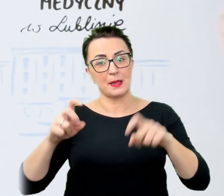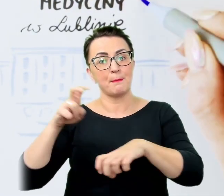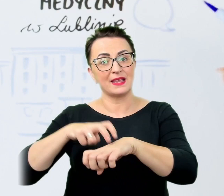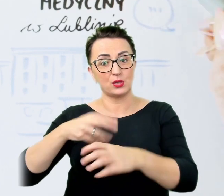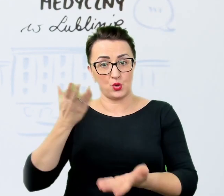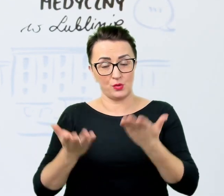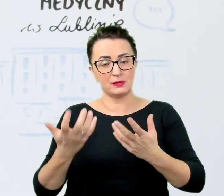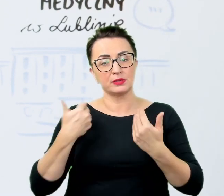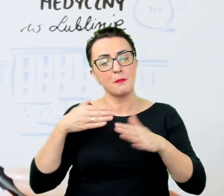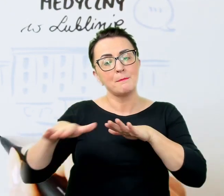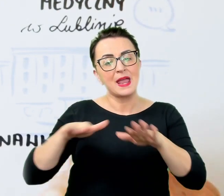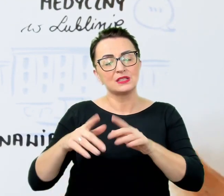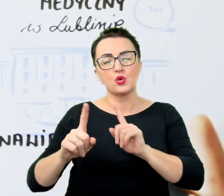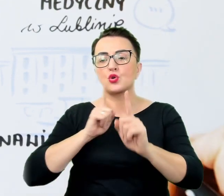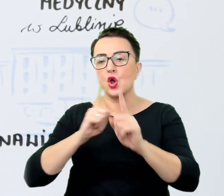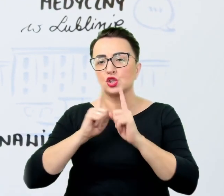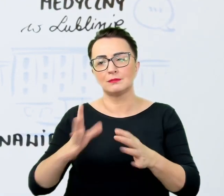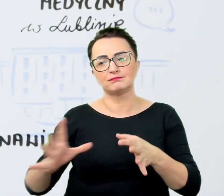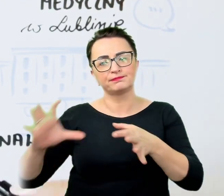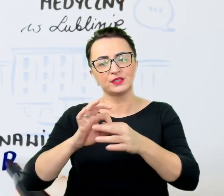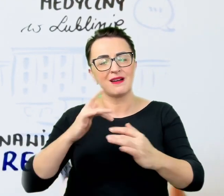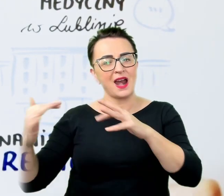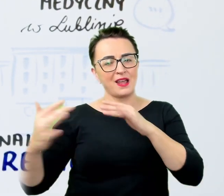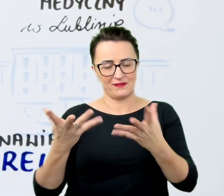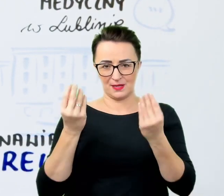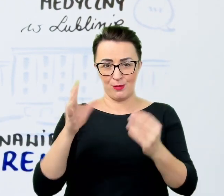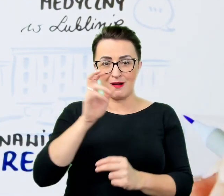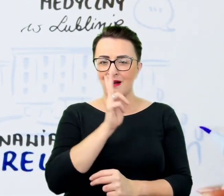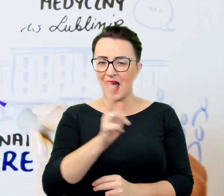bo każdy człowiek zasługuje na uwagę i każdy jest na swój sposób wyjątkowy.